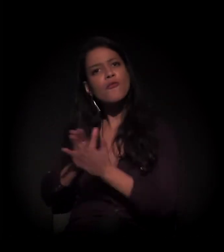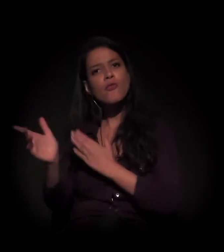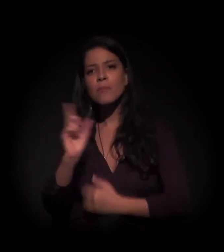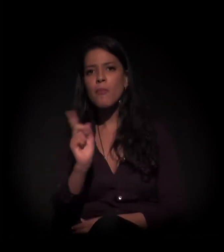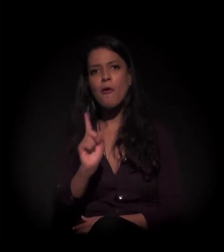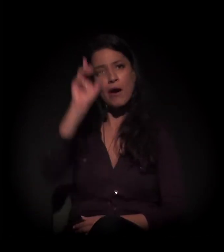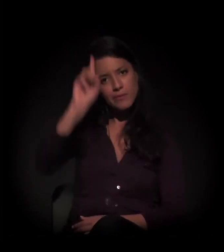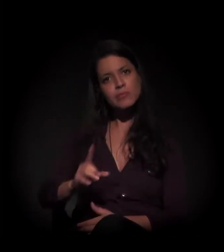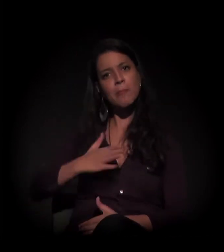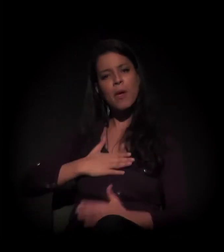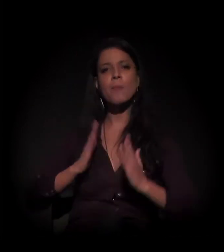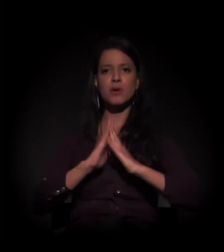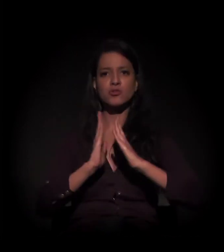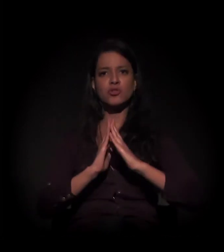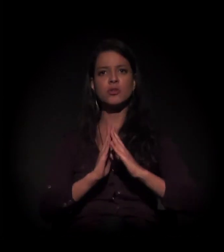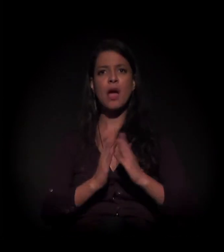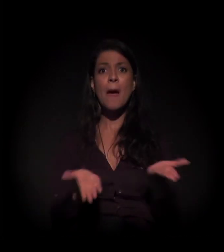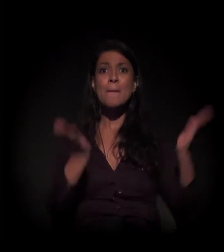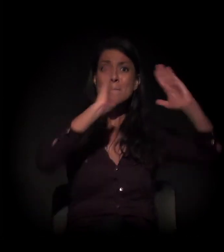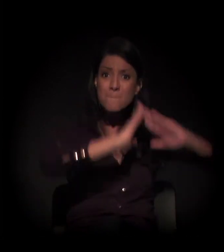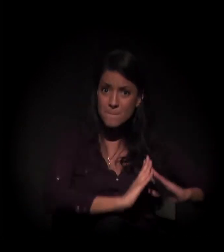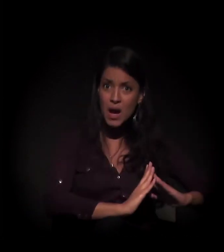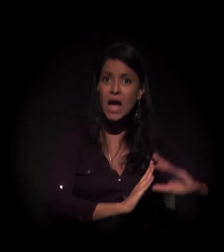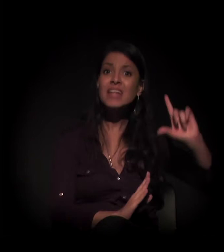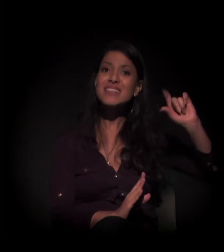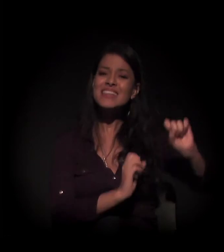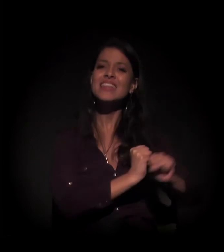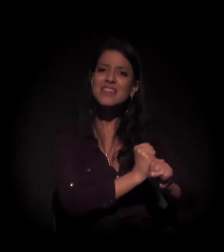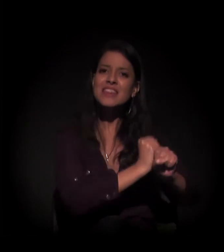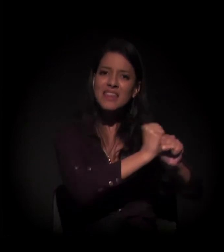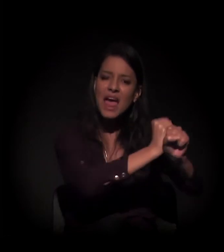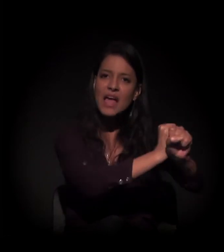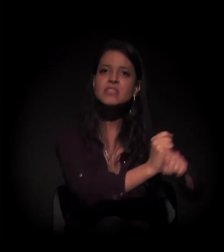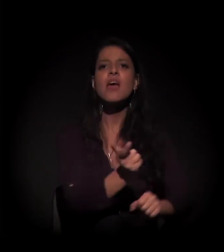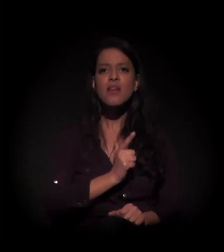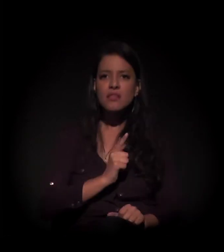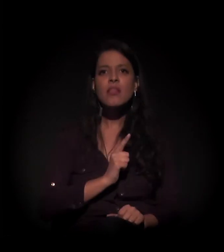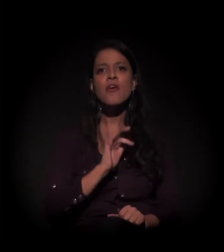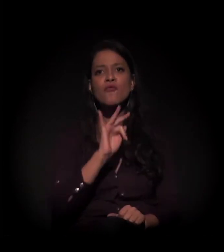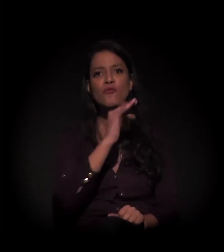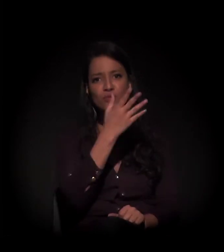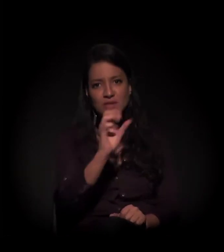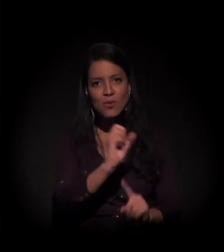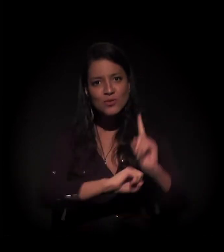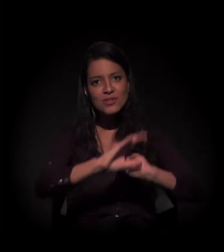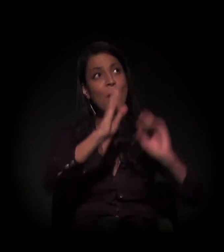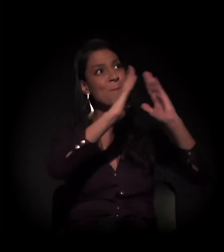Nós estamos aqui há dez anos, dez anos dando a função social a este imóvel aqui.